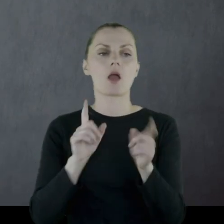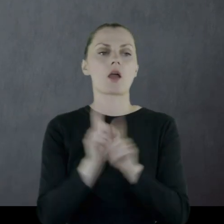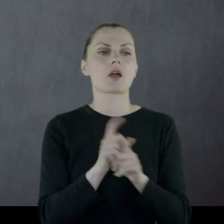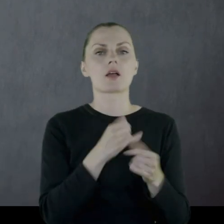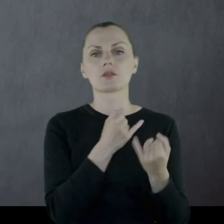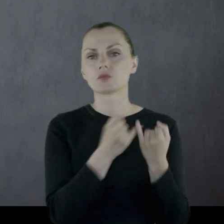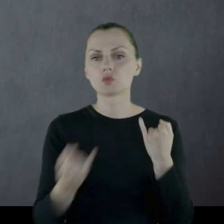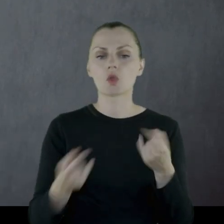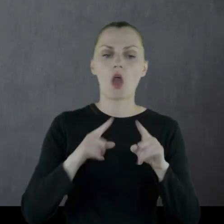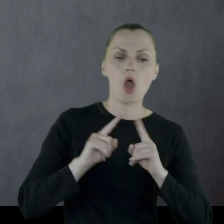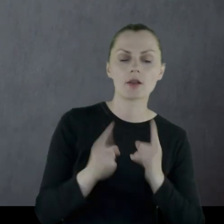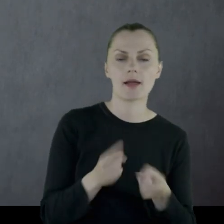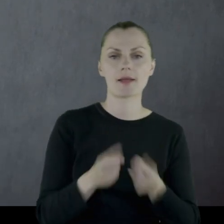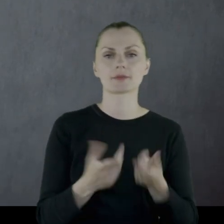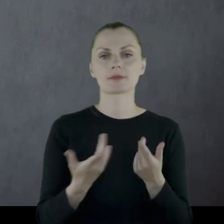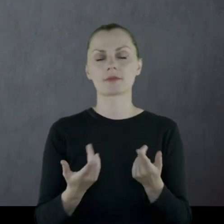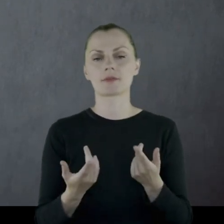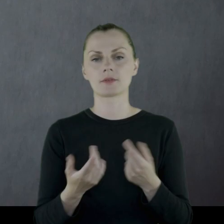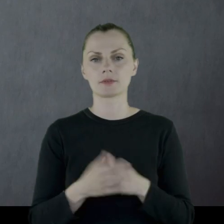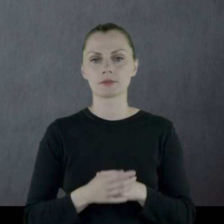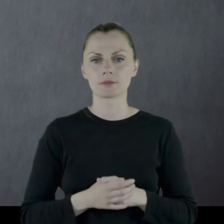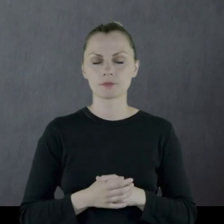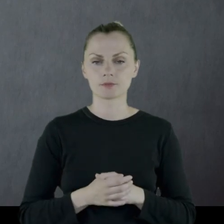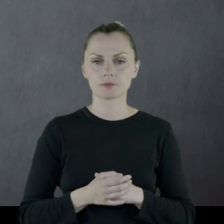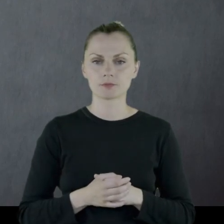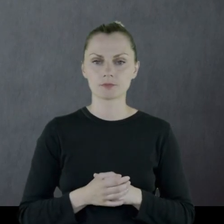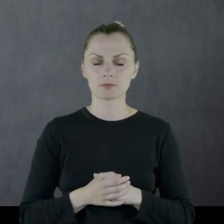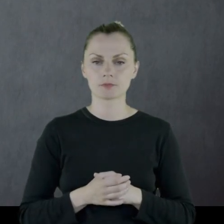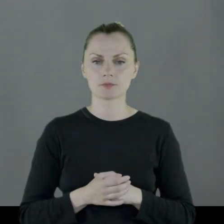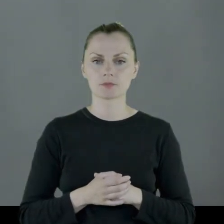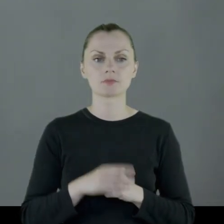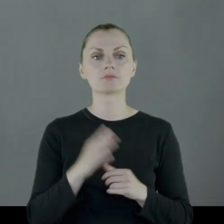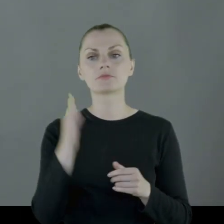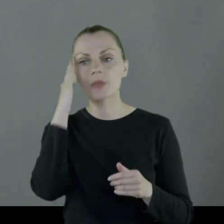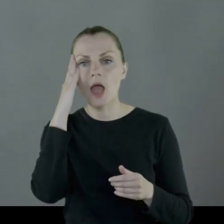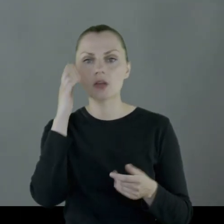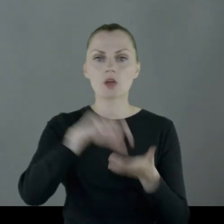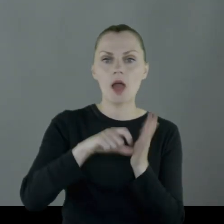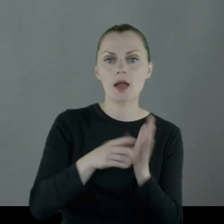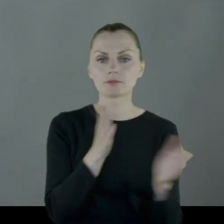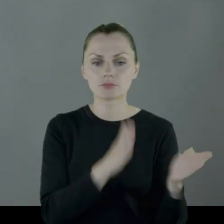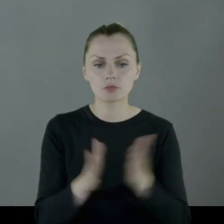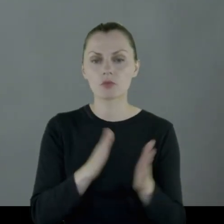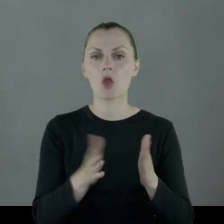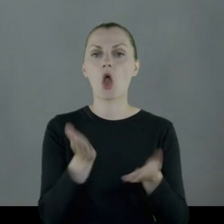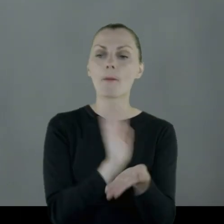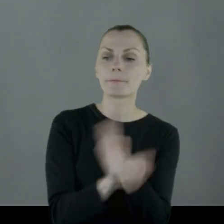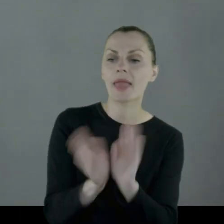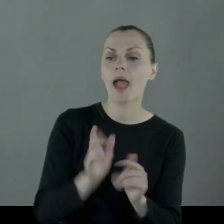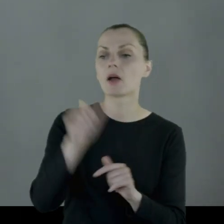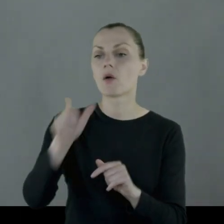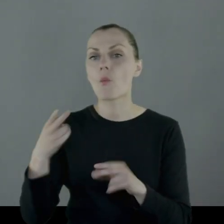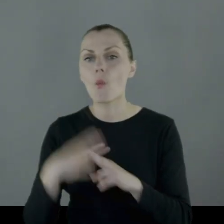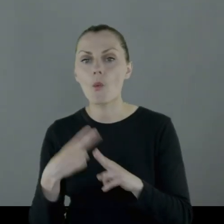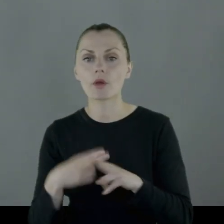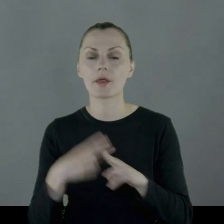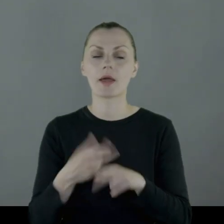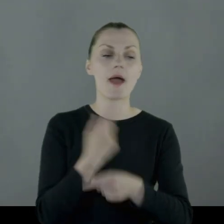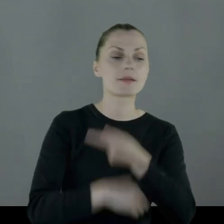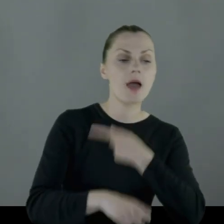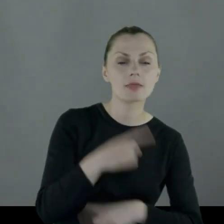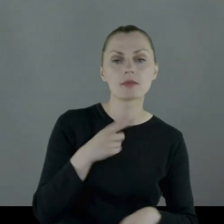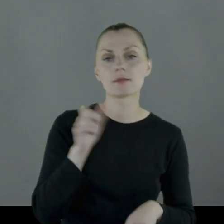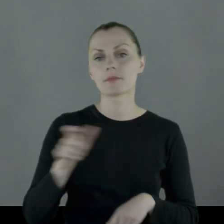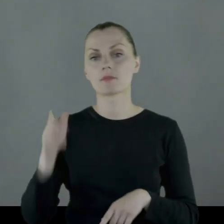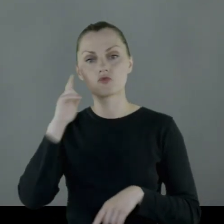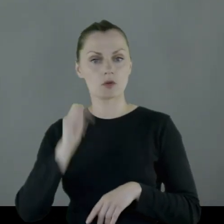aprowizację, organizację zakwaterowania, opiekę nad chorymi i rannymi żołnierzami.